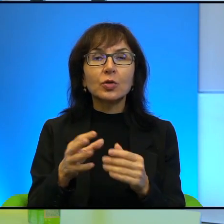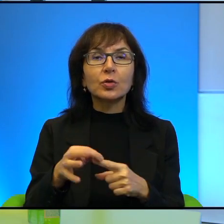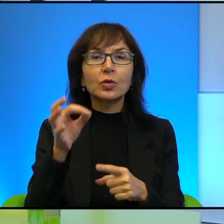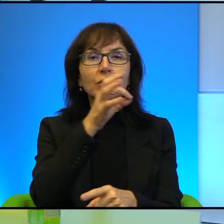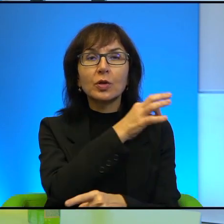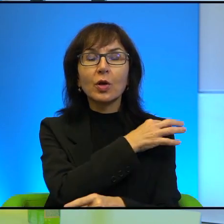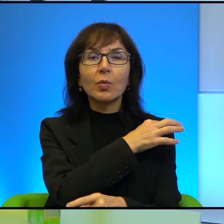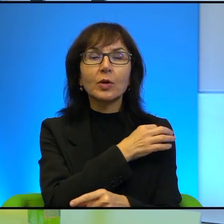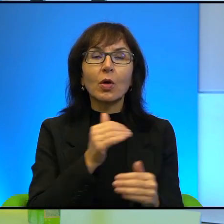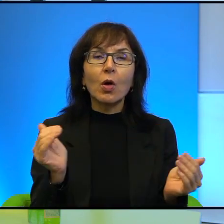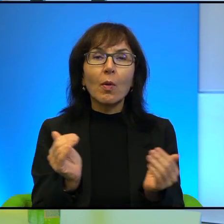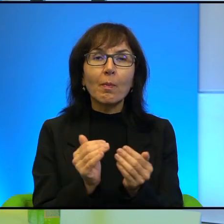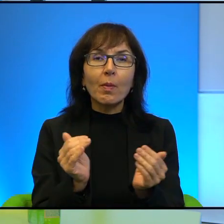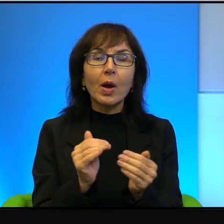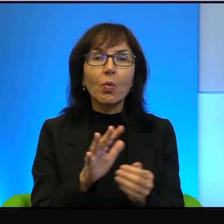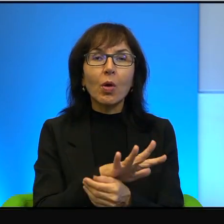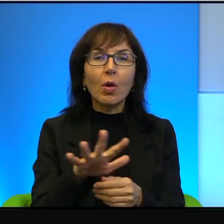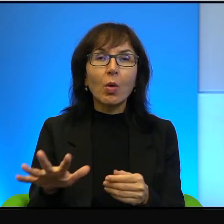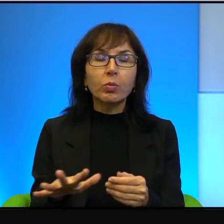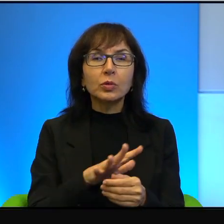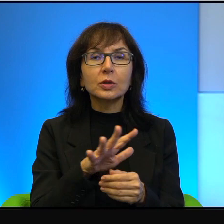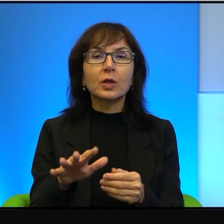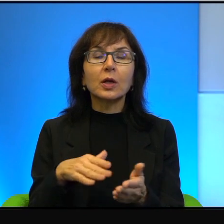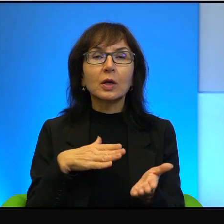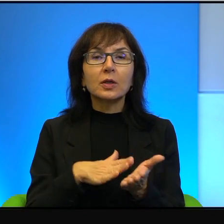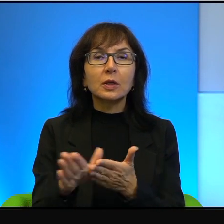bardzo małym, kilkadziesiąt kilometrów od Tel Awiwu, zaczyna się kompletnie